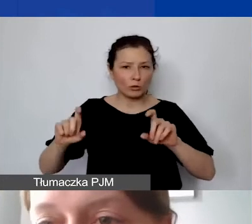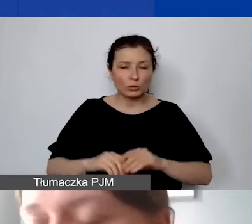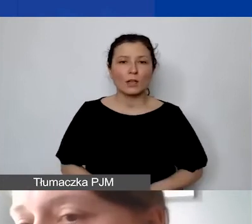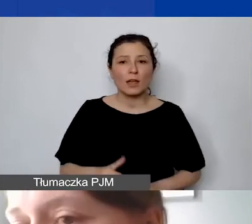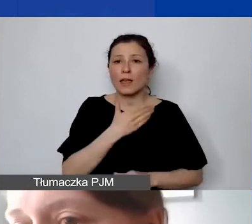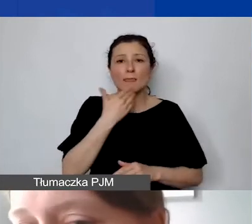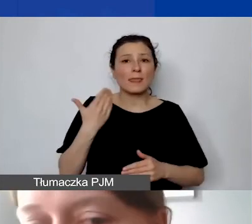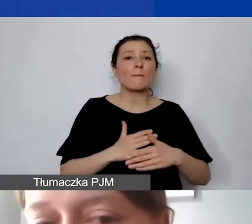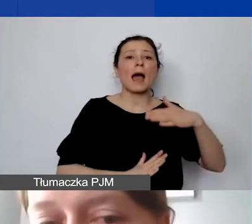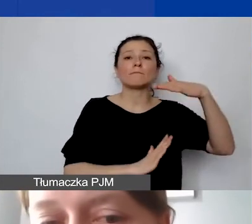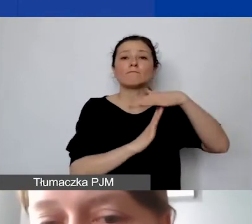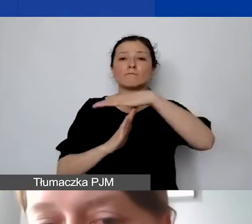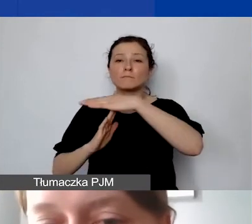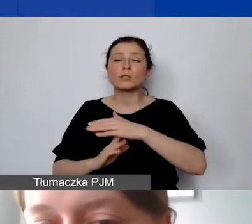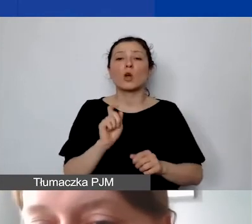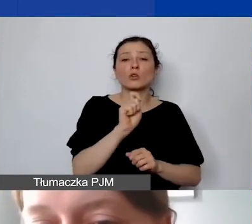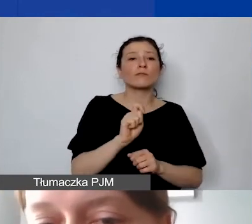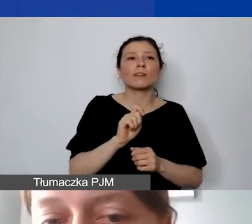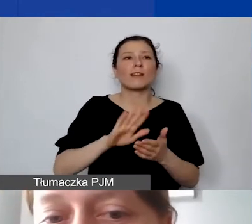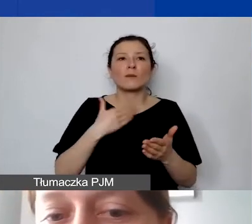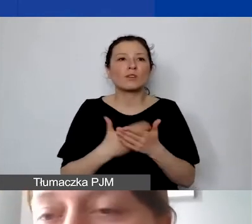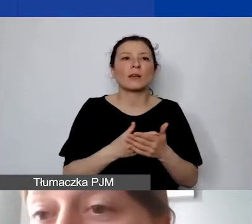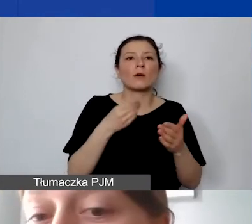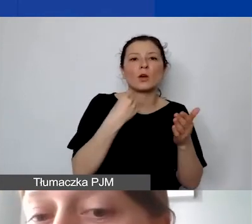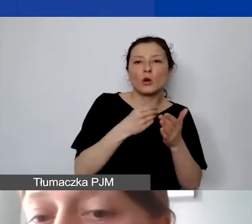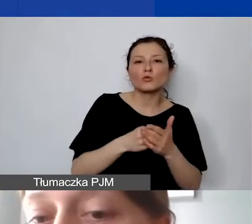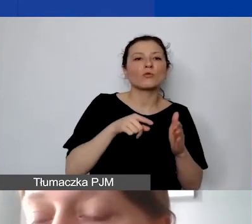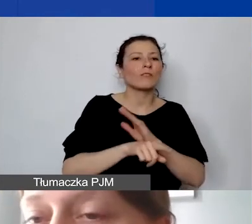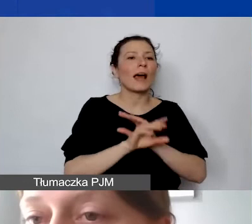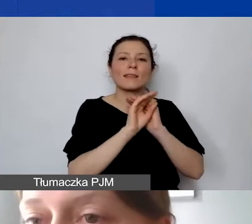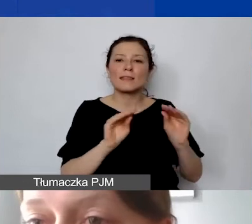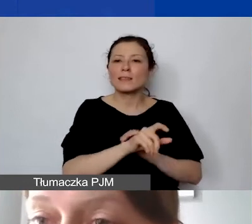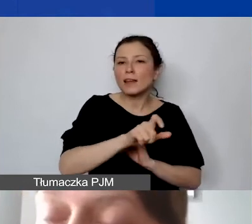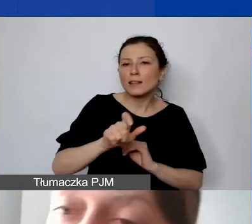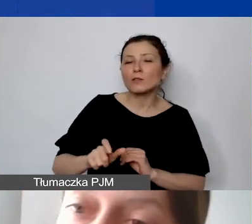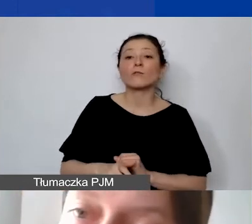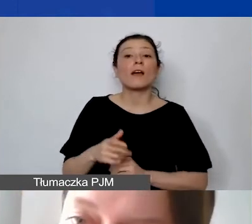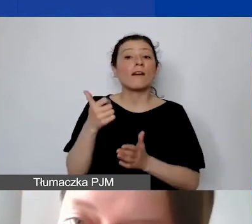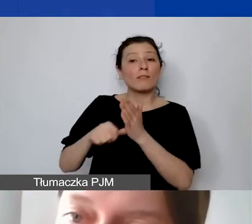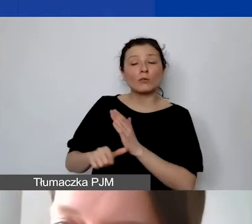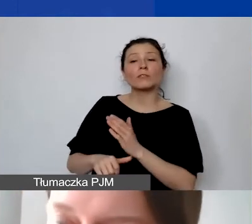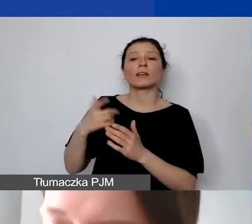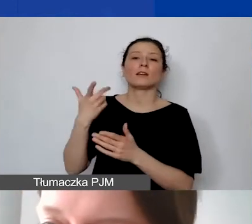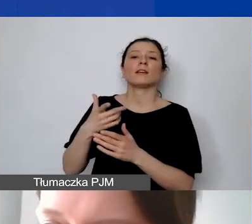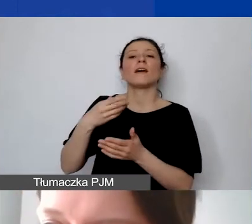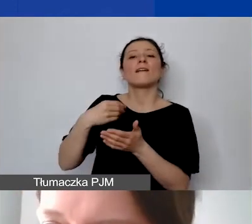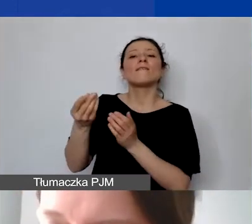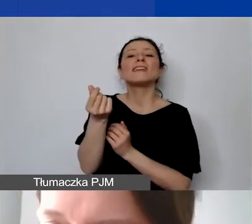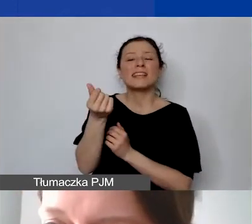np. dla stawek trenerskich, szkoleniowych. Wyjątkiem jest wycena pracy wolontariackiej, jeśli ktoś by chciał wykazywać wkład własny.